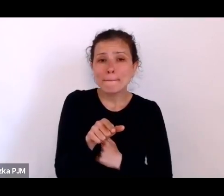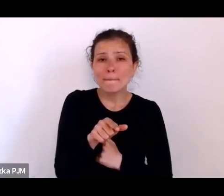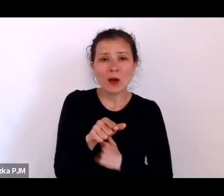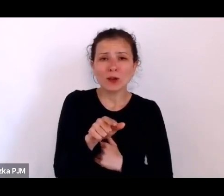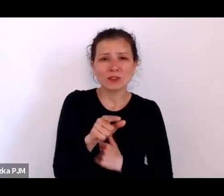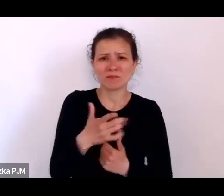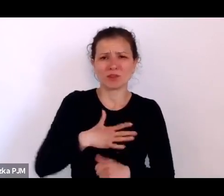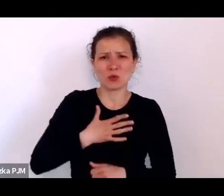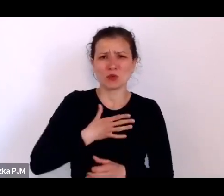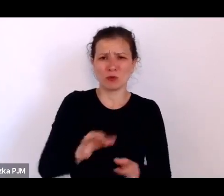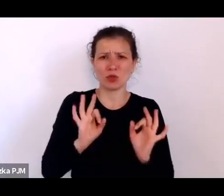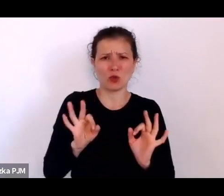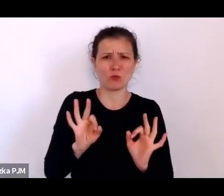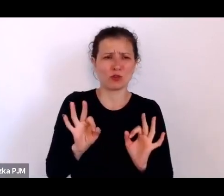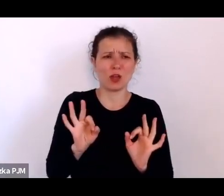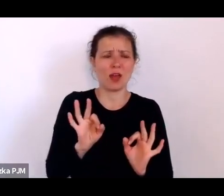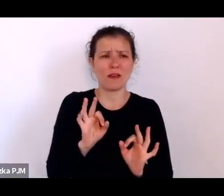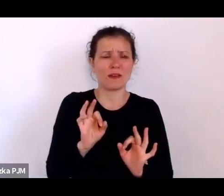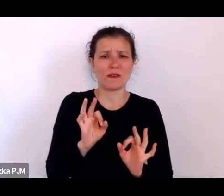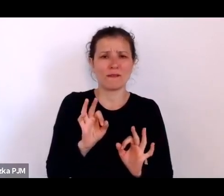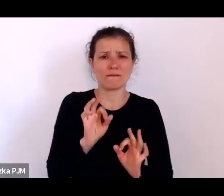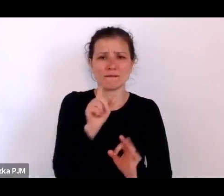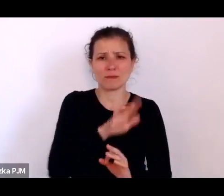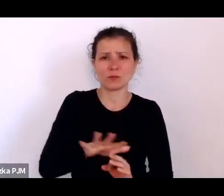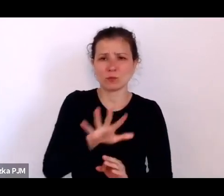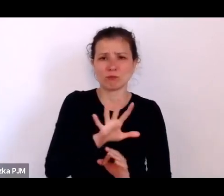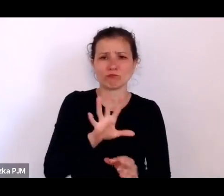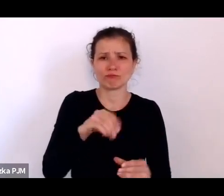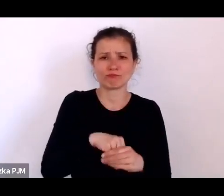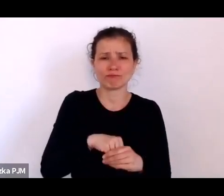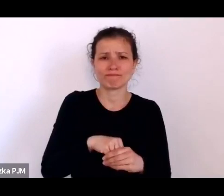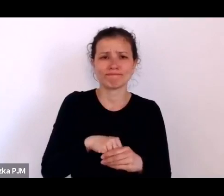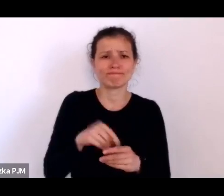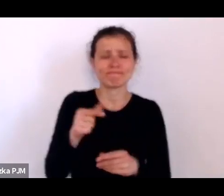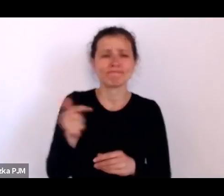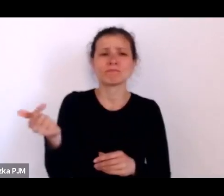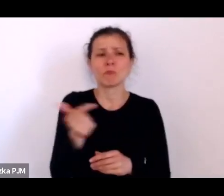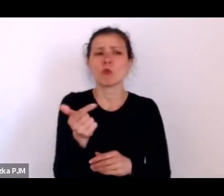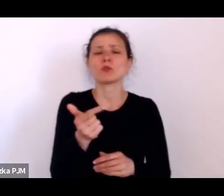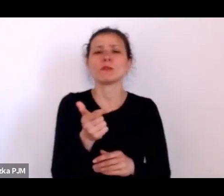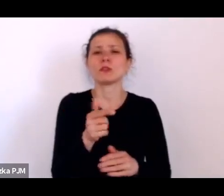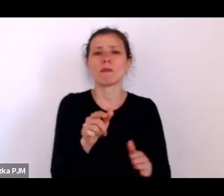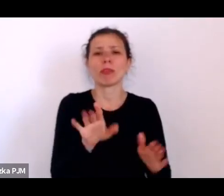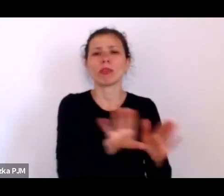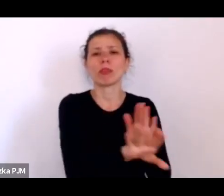tylko musi być w jakiś sposób naznaczona, w jakiś sposób nazwana